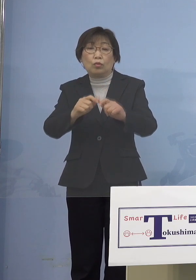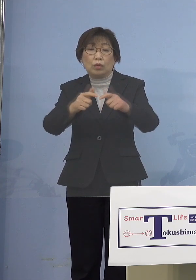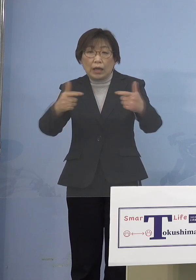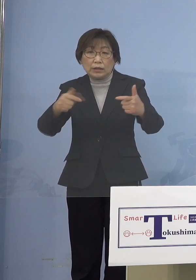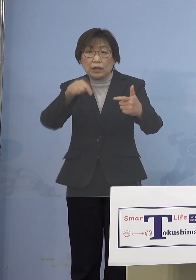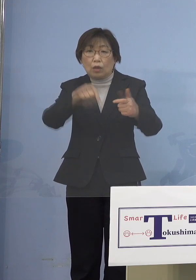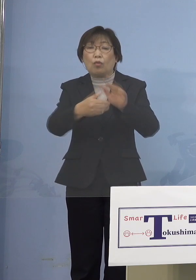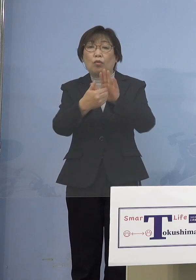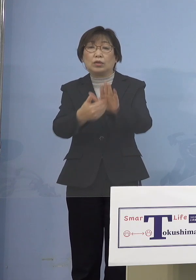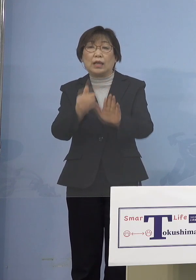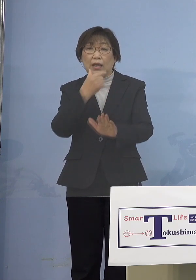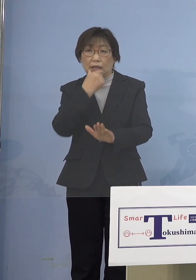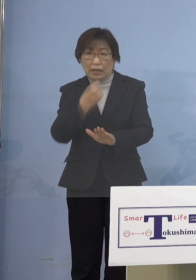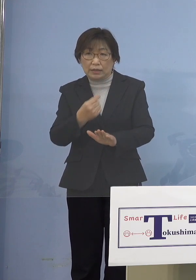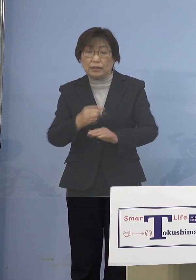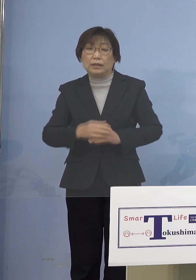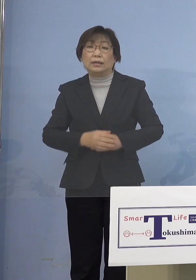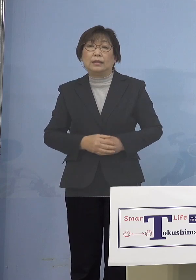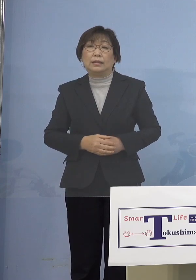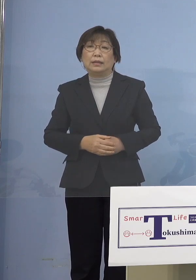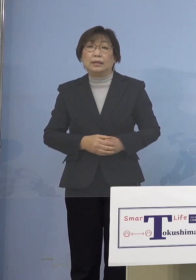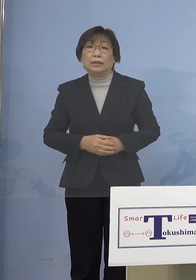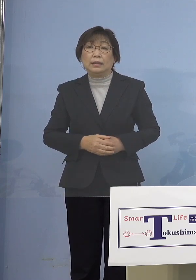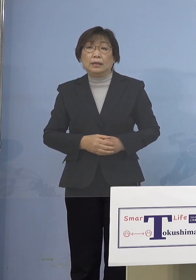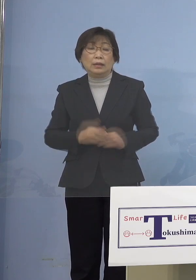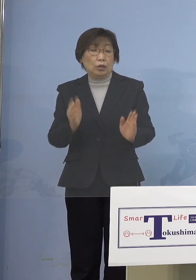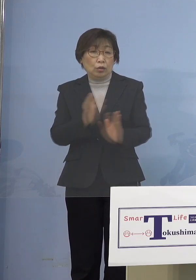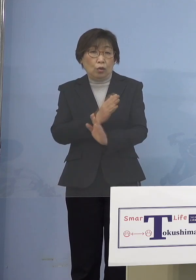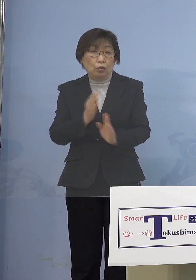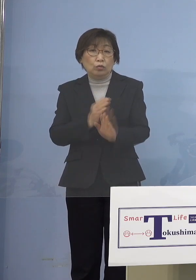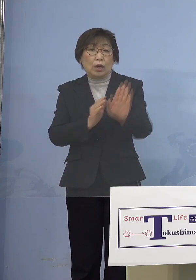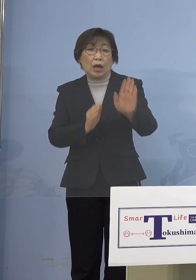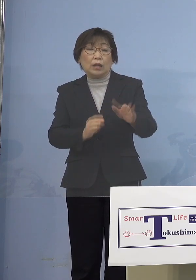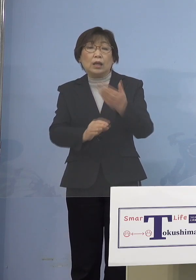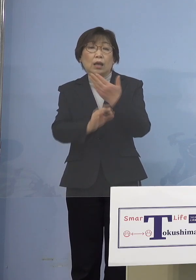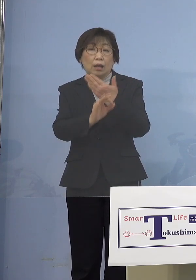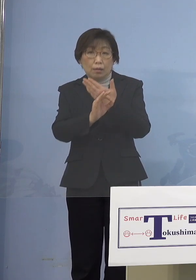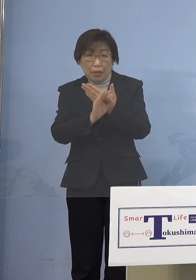またさらに余裕があるのであれば 前回もいろいろな職種の方